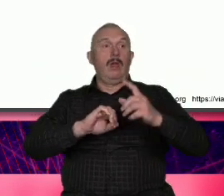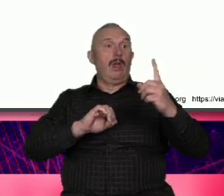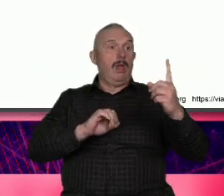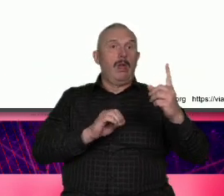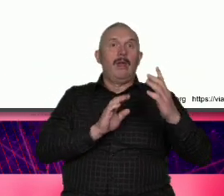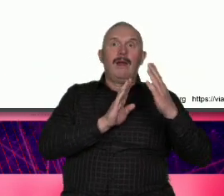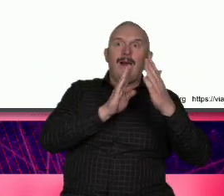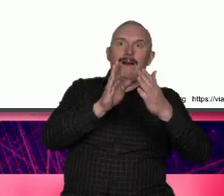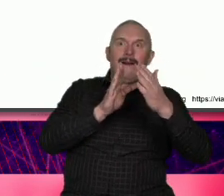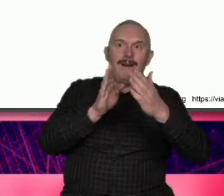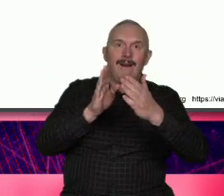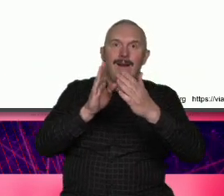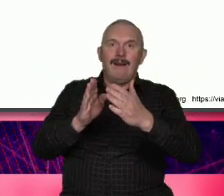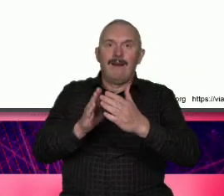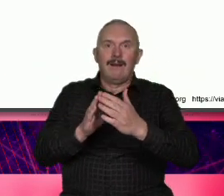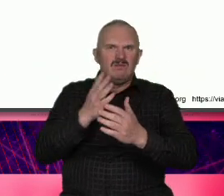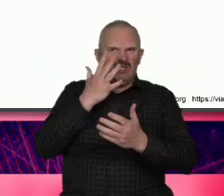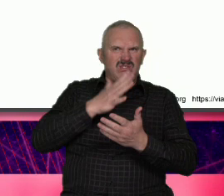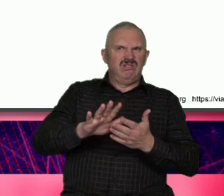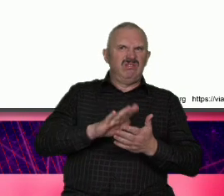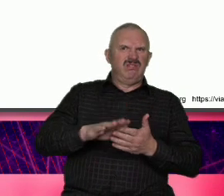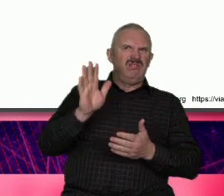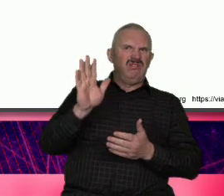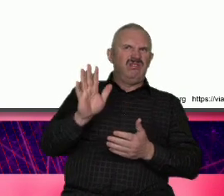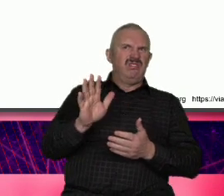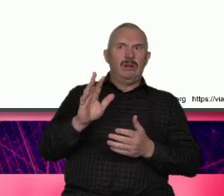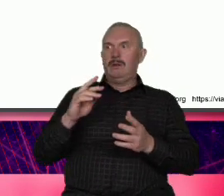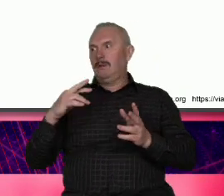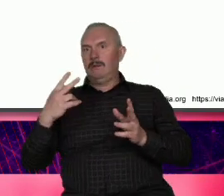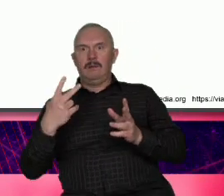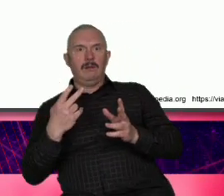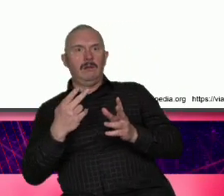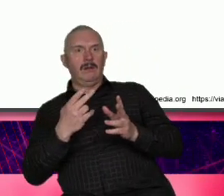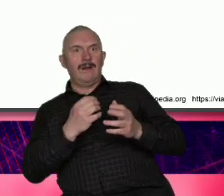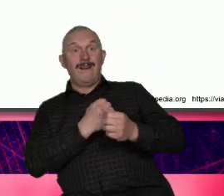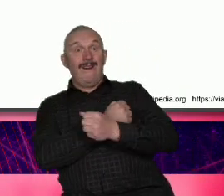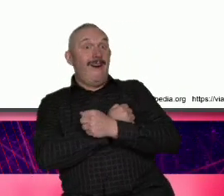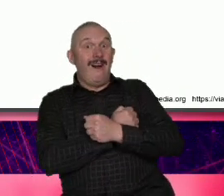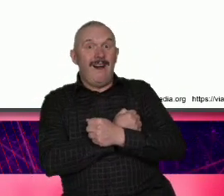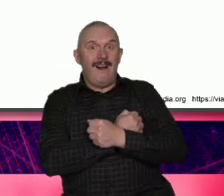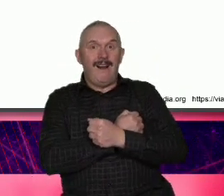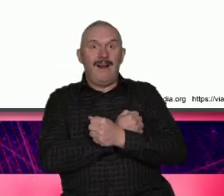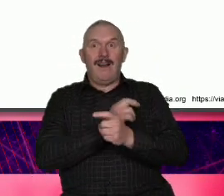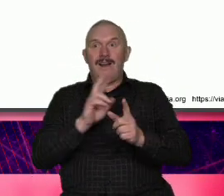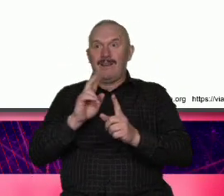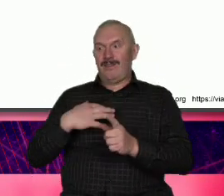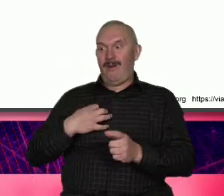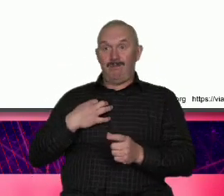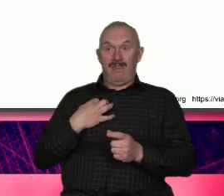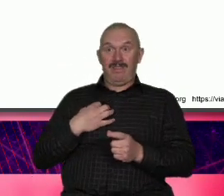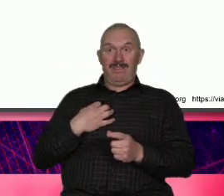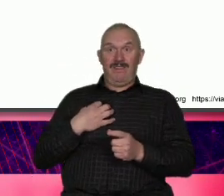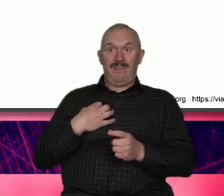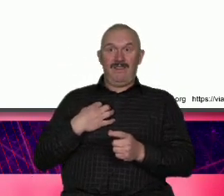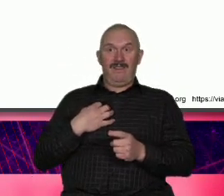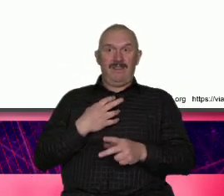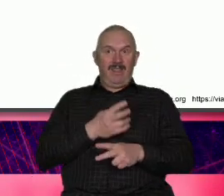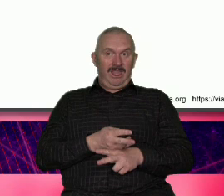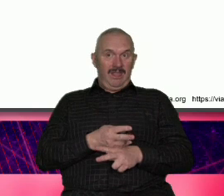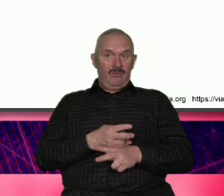staje się obojętny wobec niej pytanie też pawa py C toś